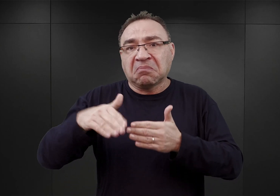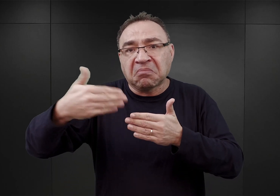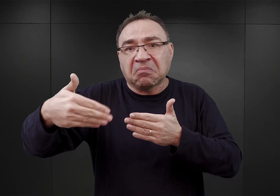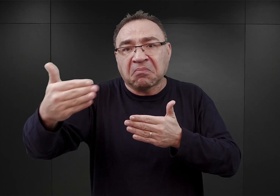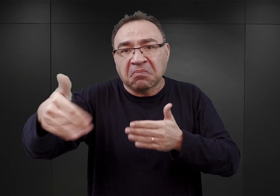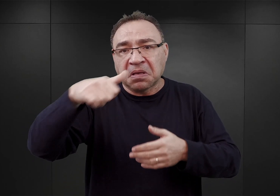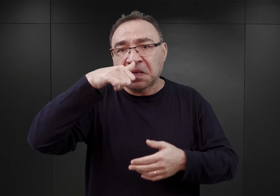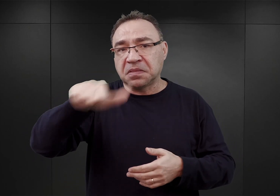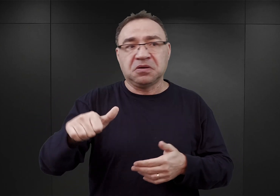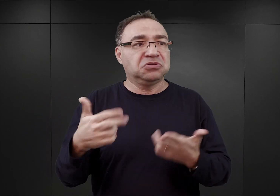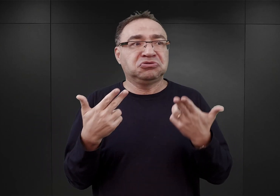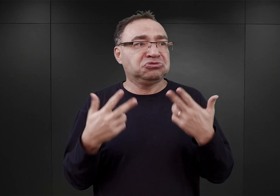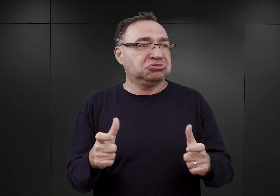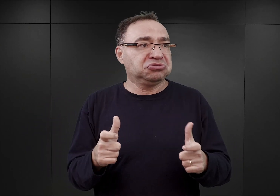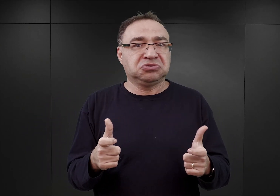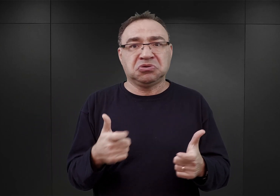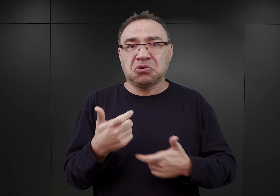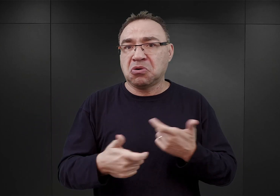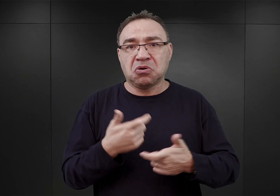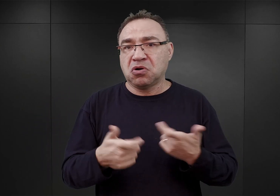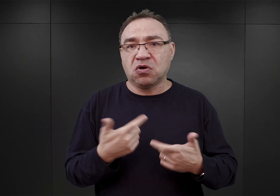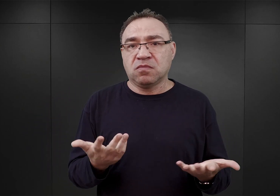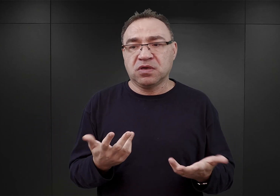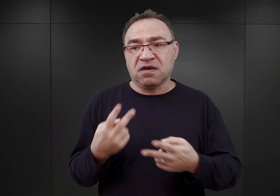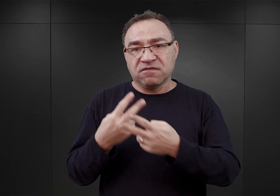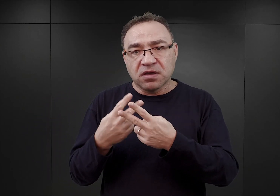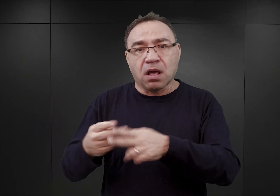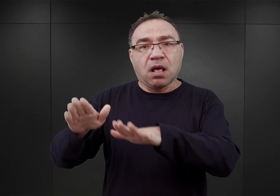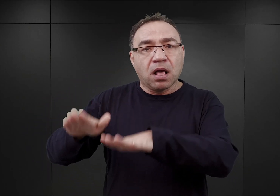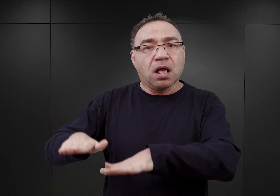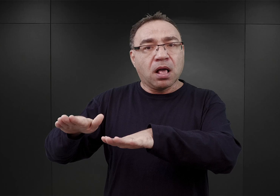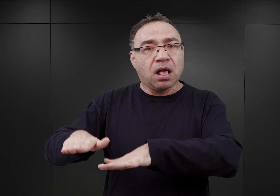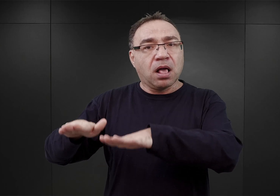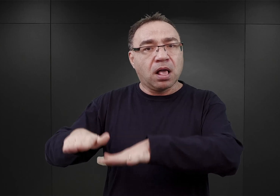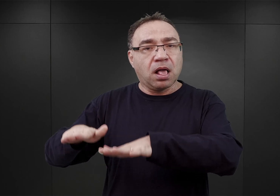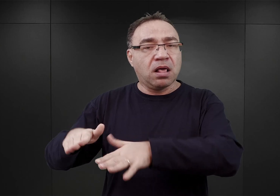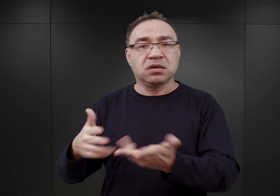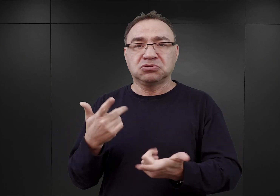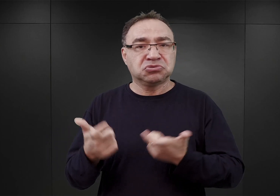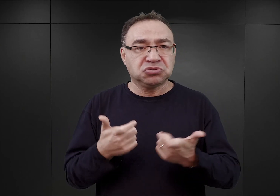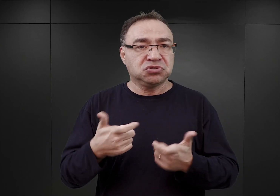właściwie nie działo się nic. Ci więźniowie tam przebywali, nie byli poddawani przesłuchaniom.